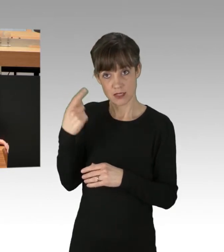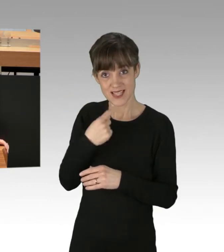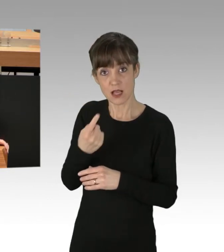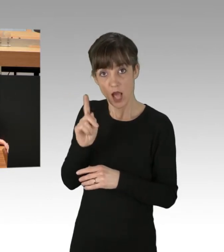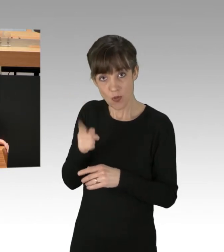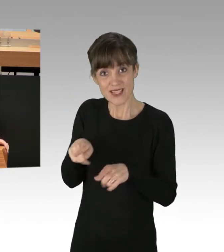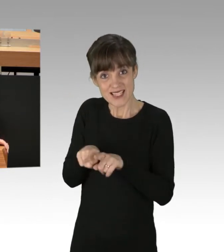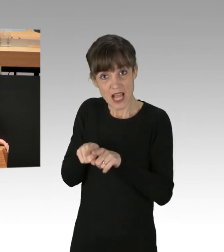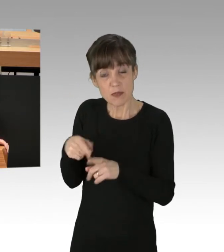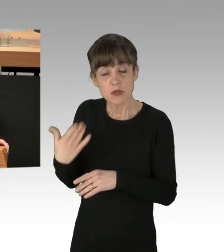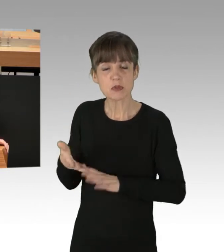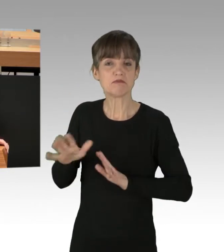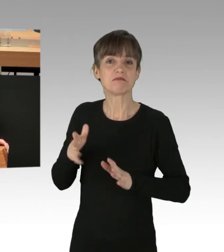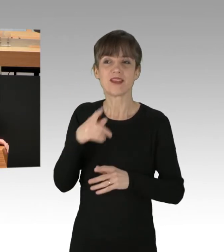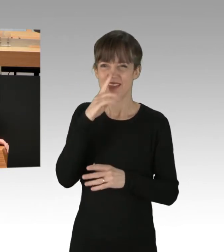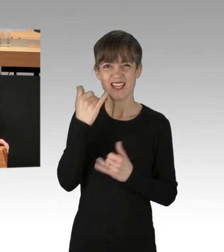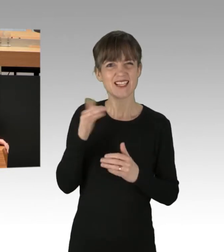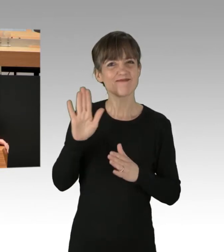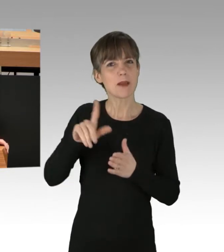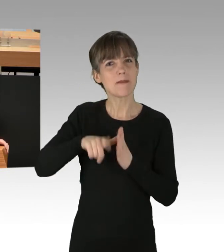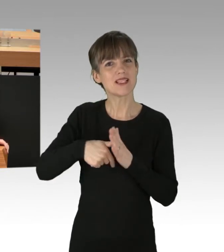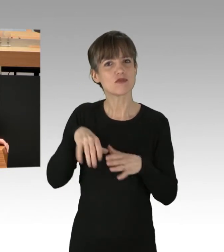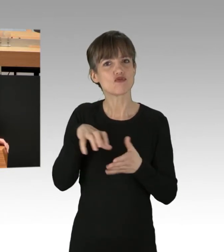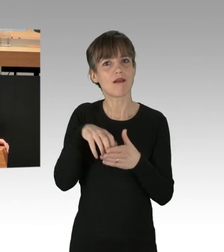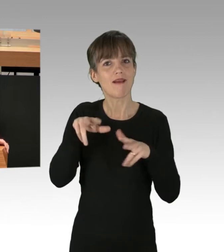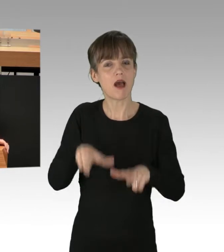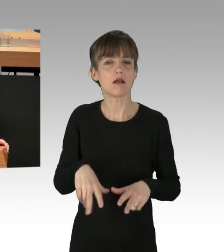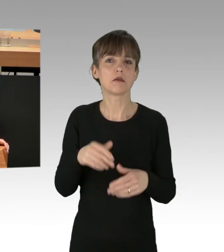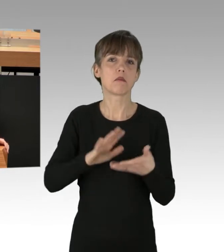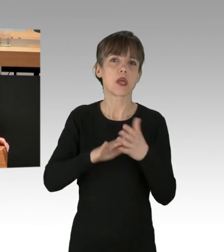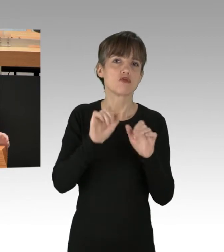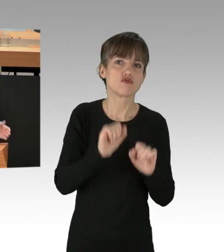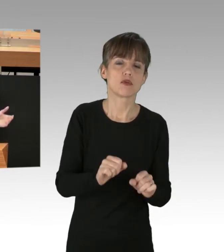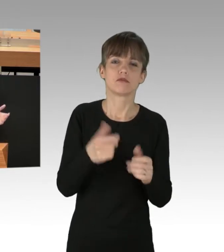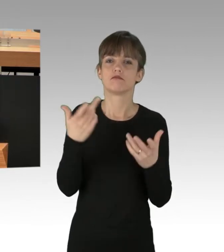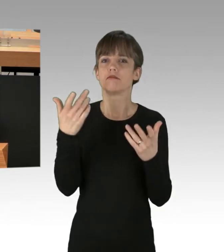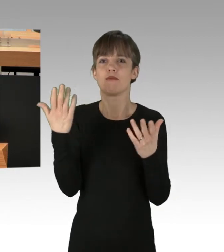Wenn Sie mit Ihrem Bezirk-Stadtrat den Brandschutz und Eigentümerrecht in einem Haus in Friedrichshain-Kreuzberg hintertreiben